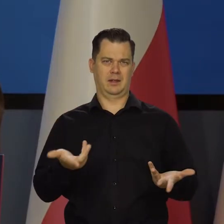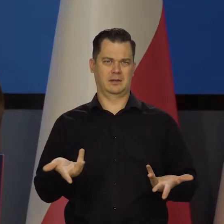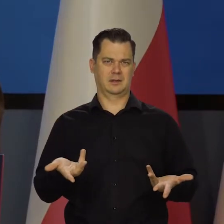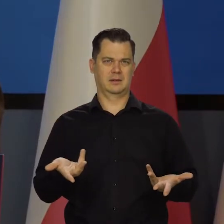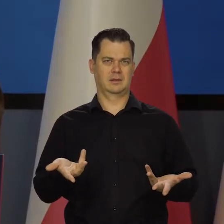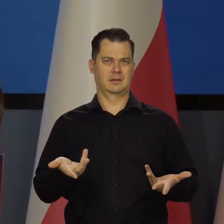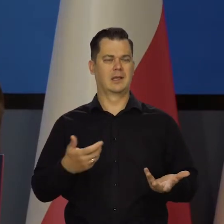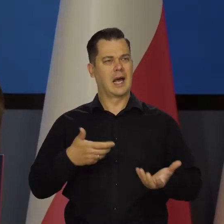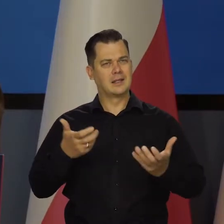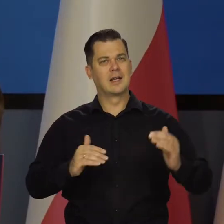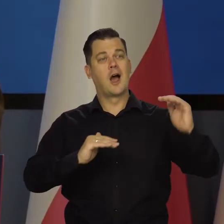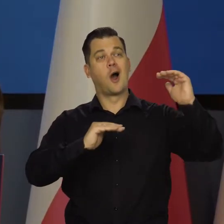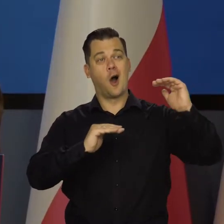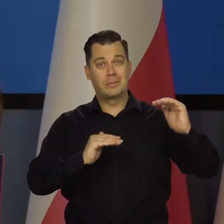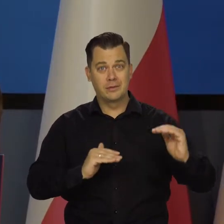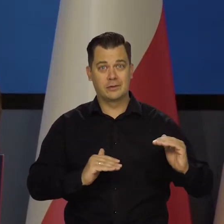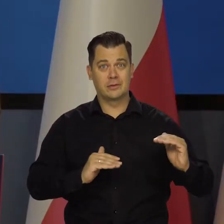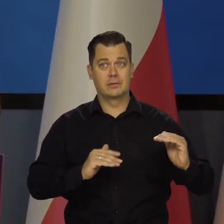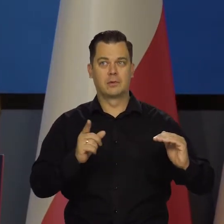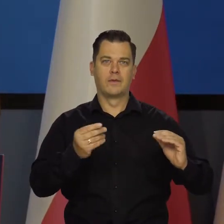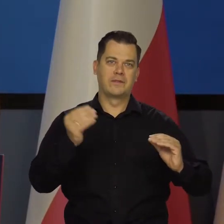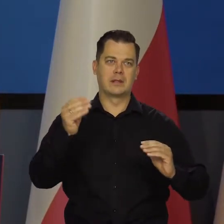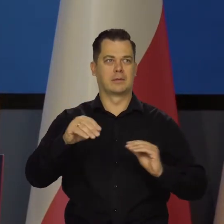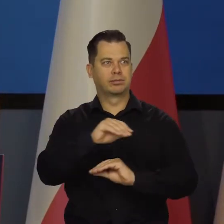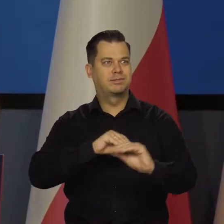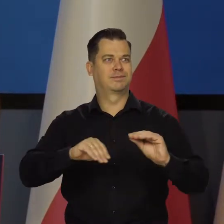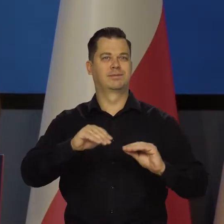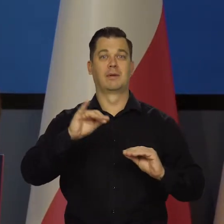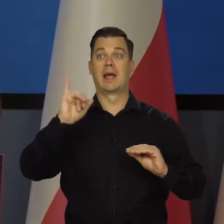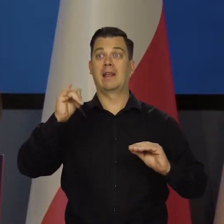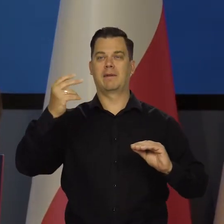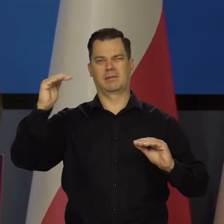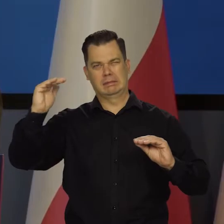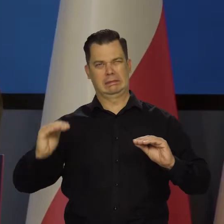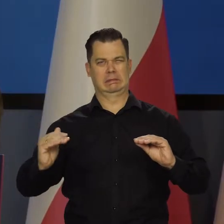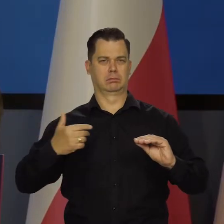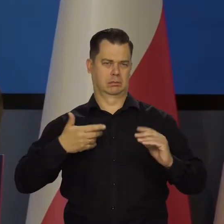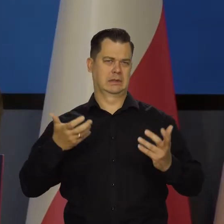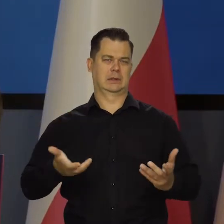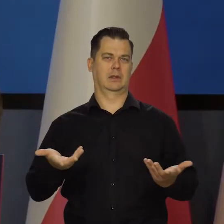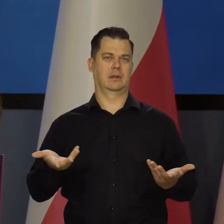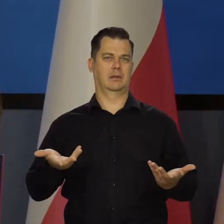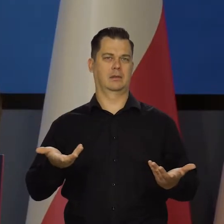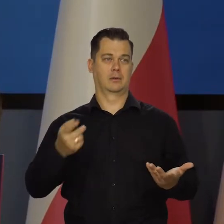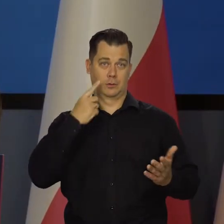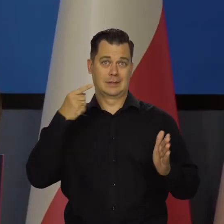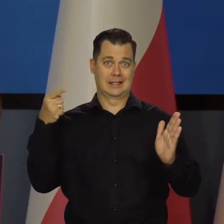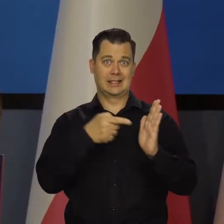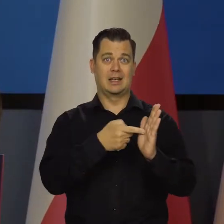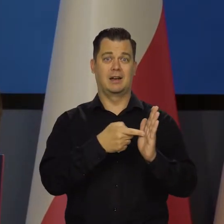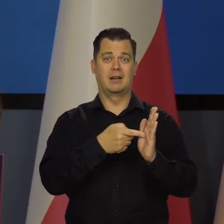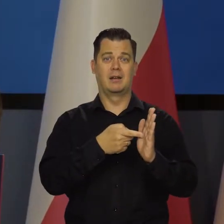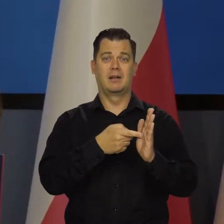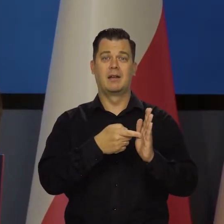Chcemy, żeby były jak najniższe stopy, żeby były jak najniższe inflacja. To jest nasz cel działania. Nie ma innego pobocznego.